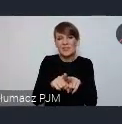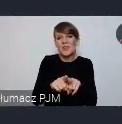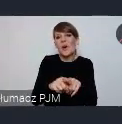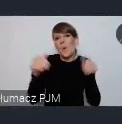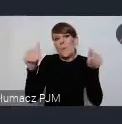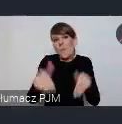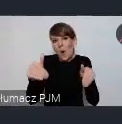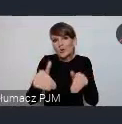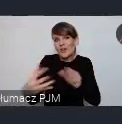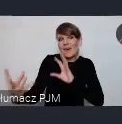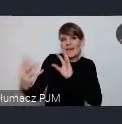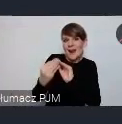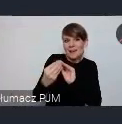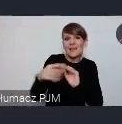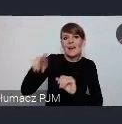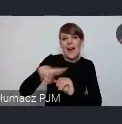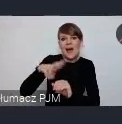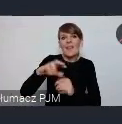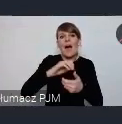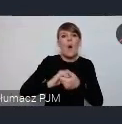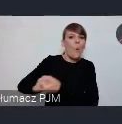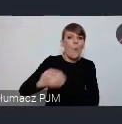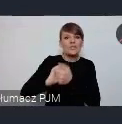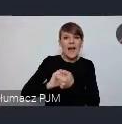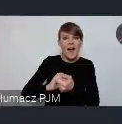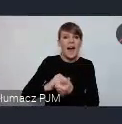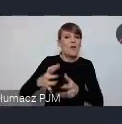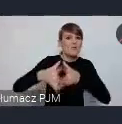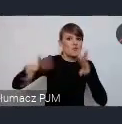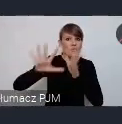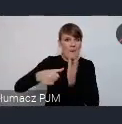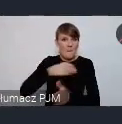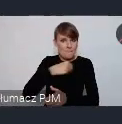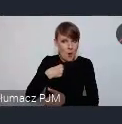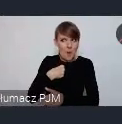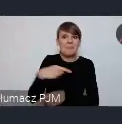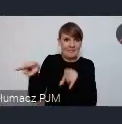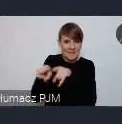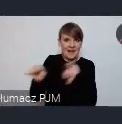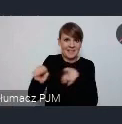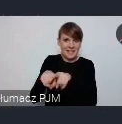z nami Rada Unii Metropolii Polskich też temu samemu tematowi